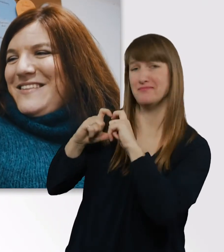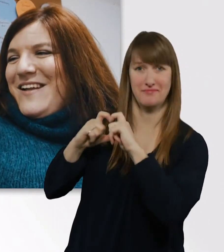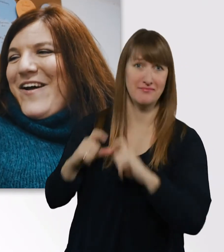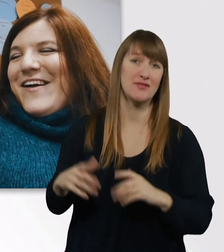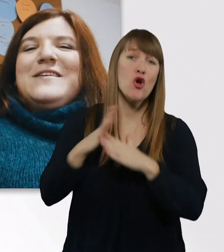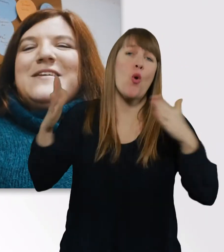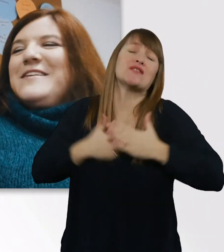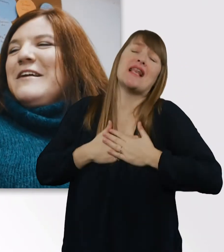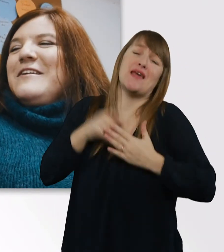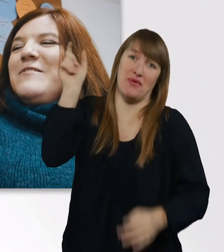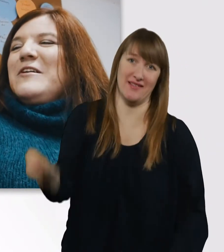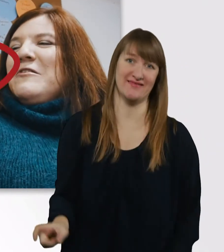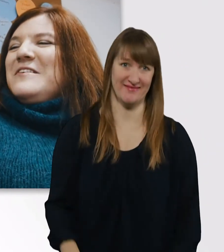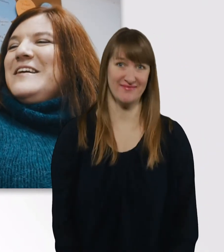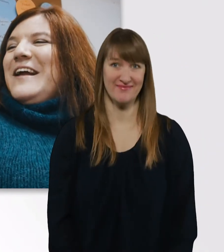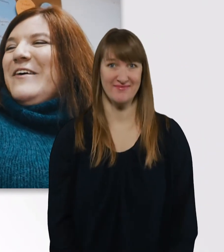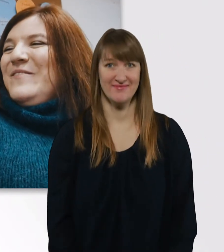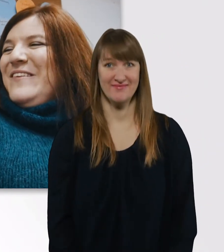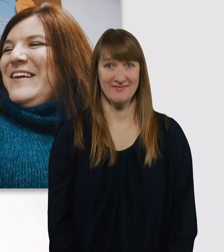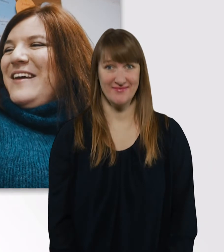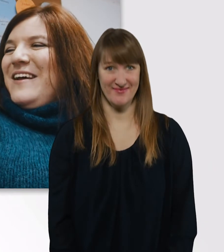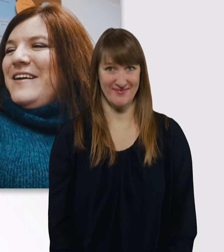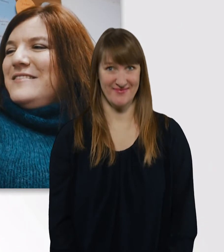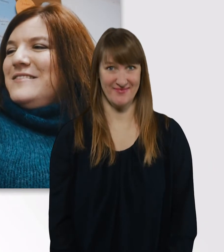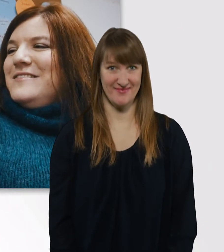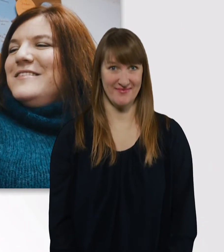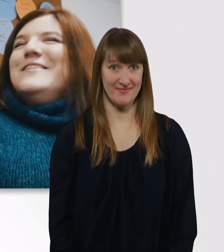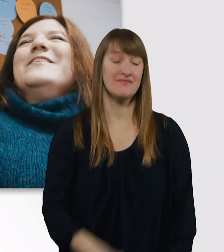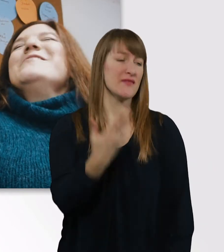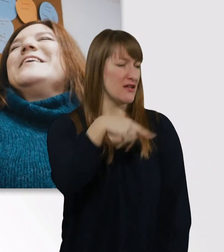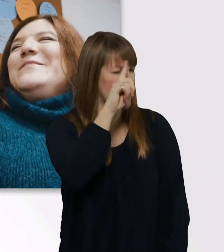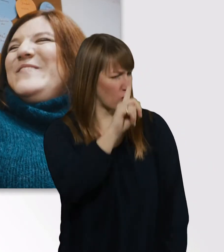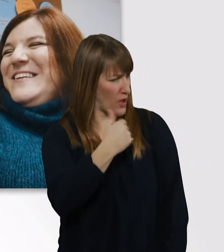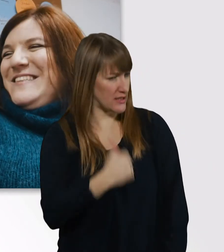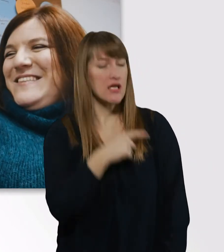Ich dachte, das wäre dorisdean, ja? Ich hab mehrere große Lieben, ich bin poly.